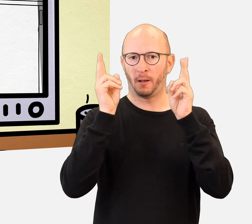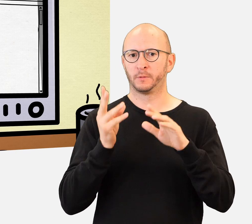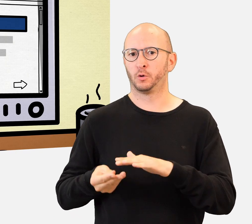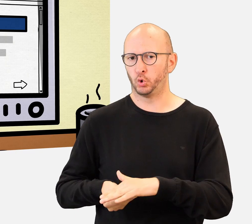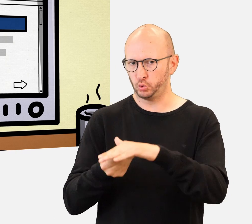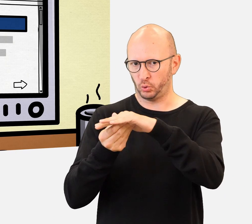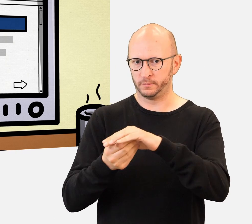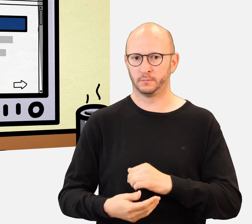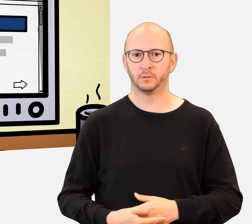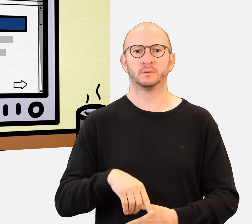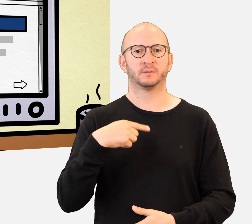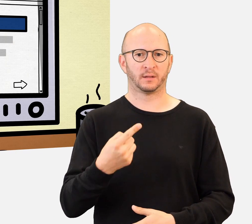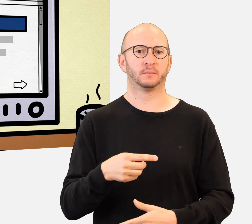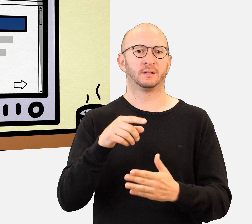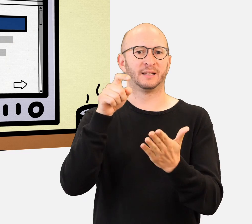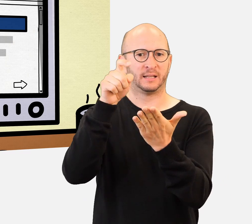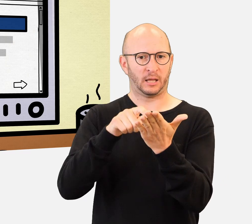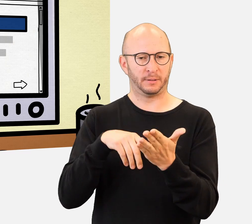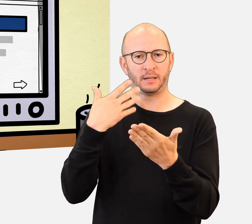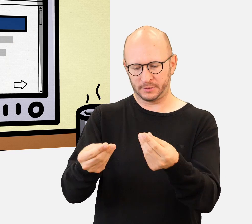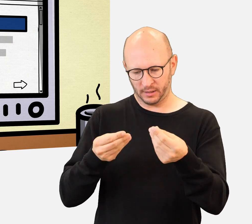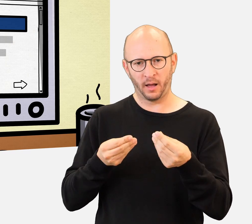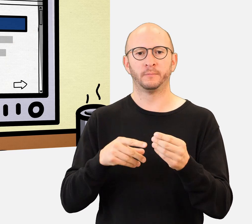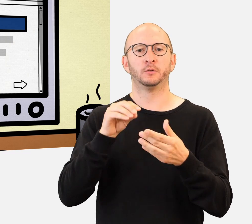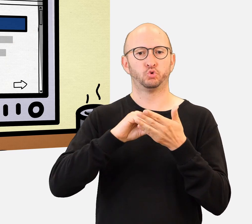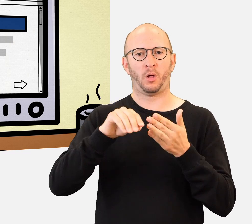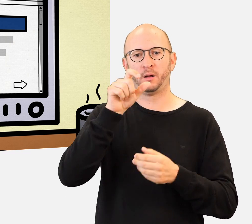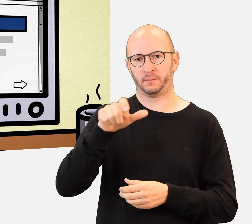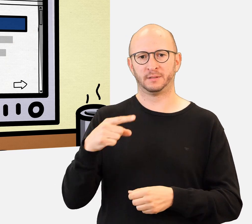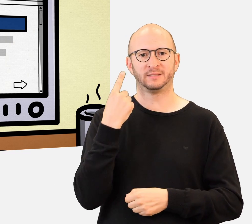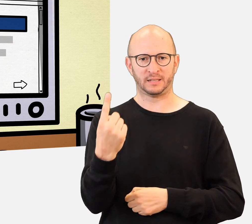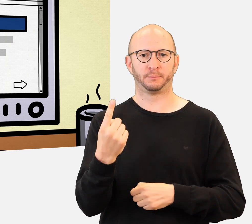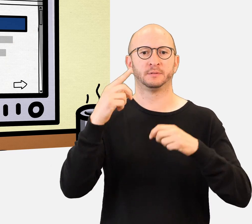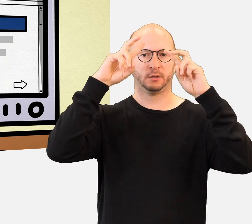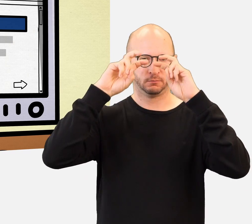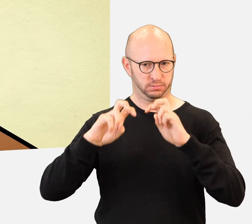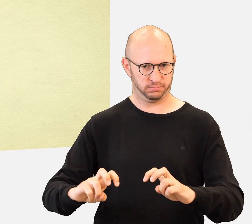werden die Schüler/-innen ihre eigenen Recherchen durchführen, um jede Woche fünf Fragen zu beantworten.